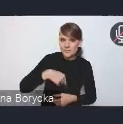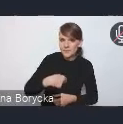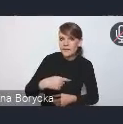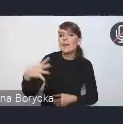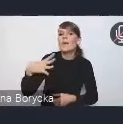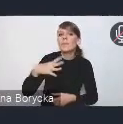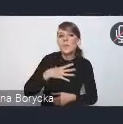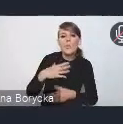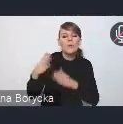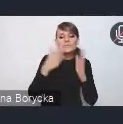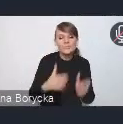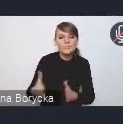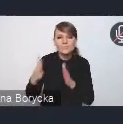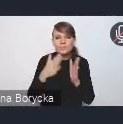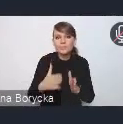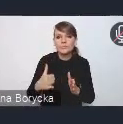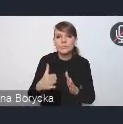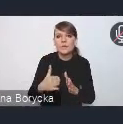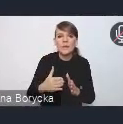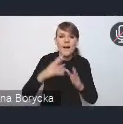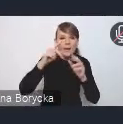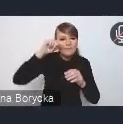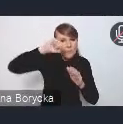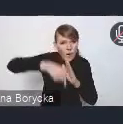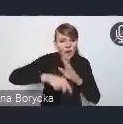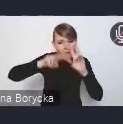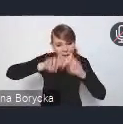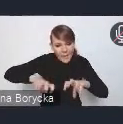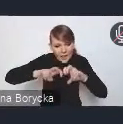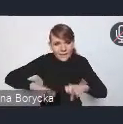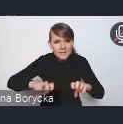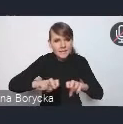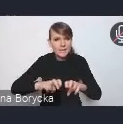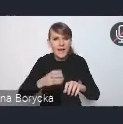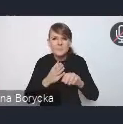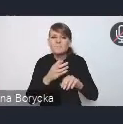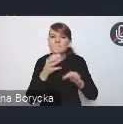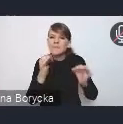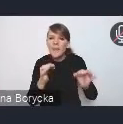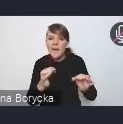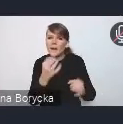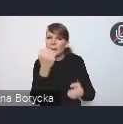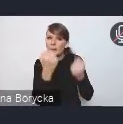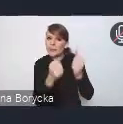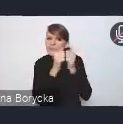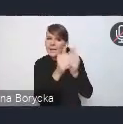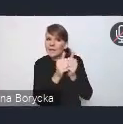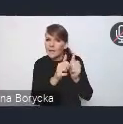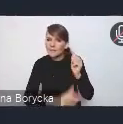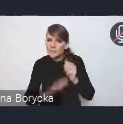też takich pogłębionych analiz, wyzwań obecnych, które stoją przed miastami, a także rozwiązań,